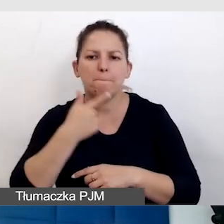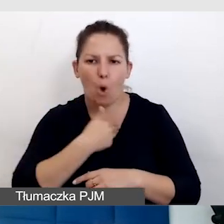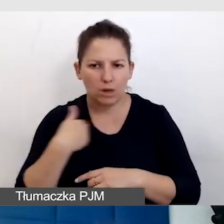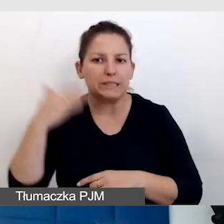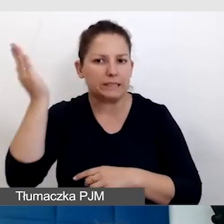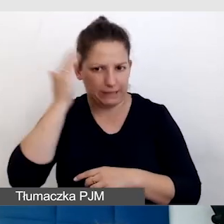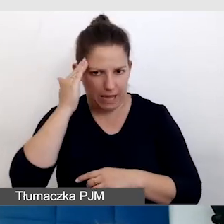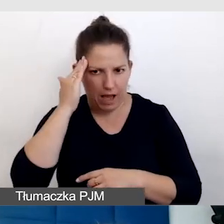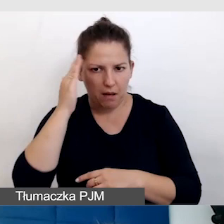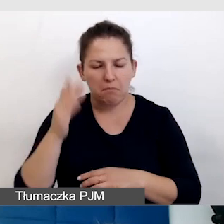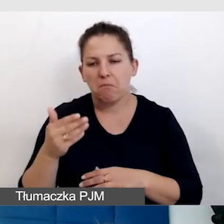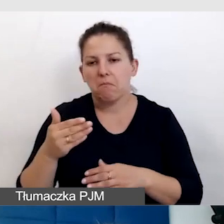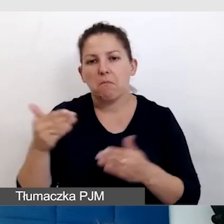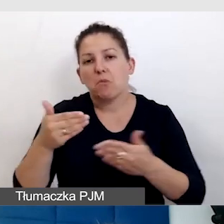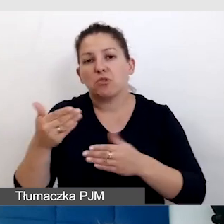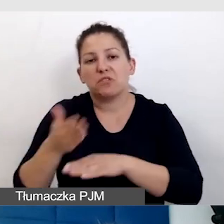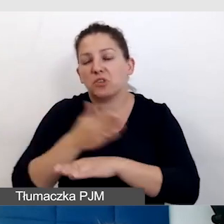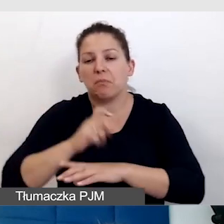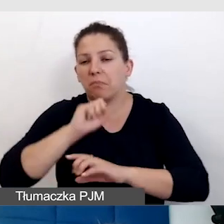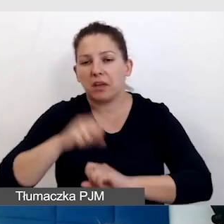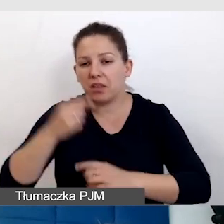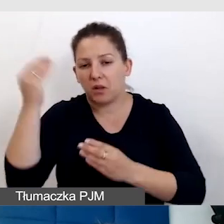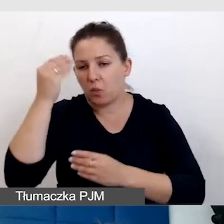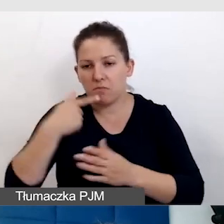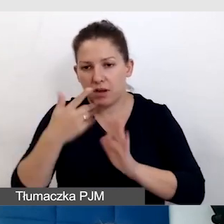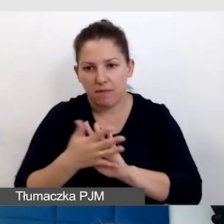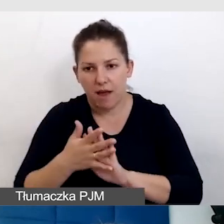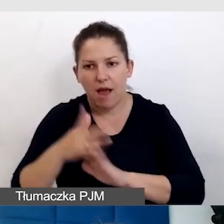Pewnie się nigdy nie nauczyły języka migowego, ale dalej nie słyszą.